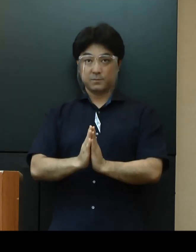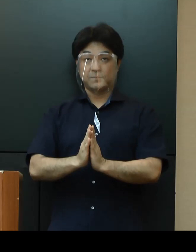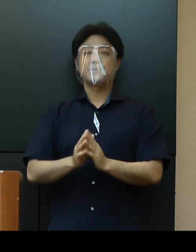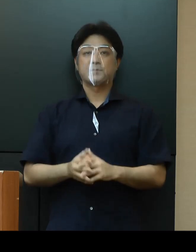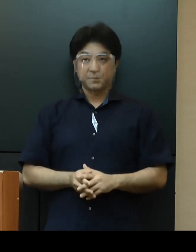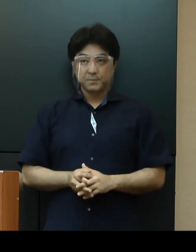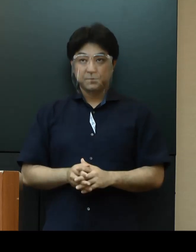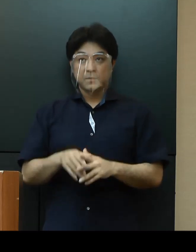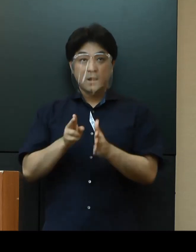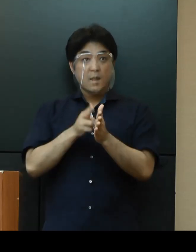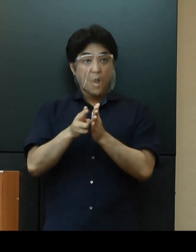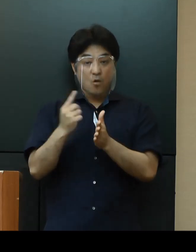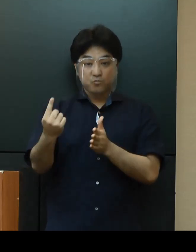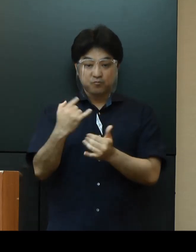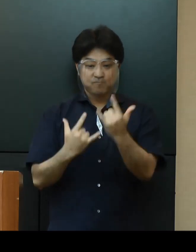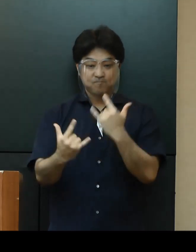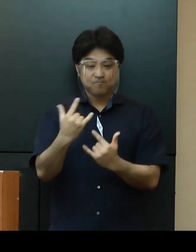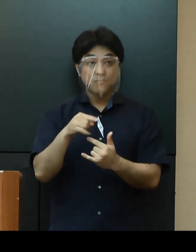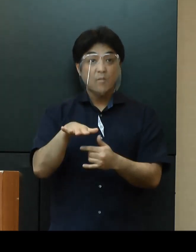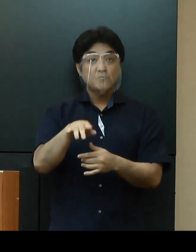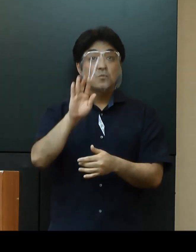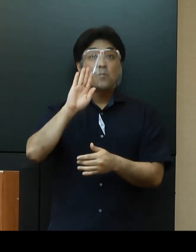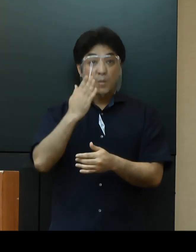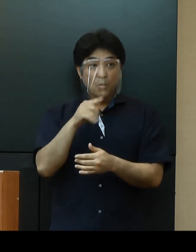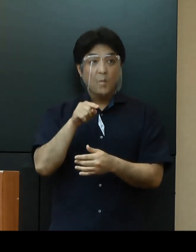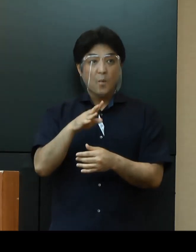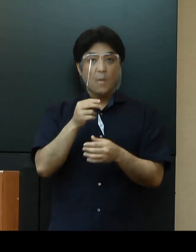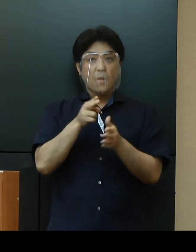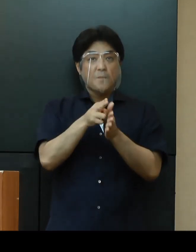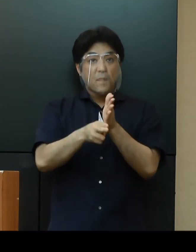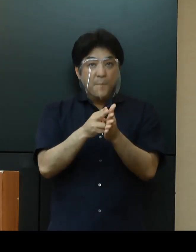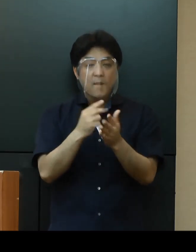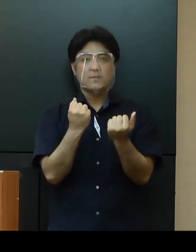観光で来県される皆さまには、「新しい旅のエチケット」の実践と